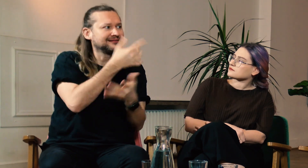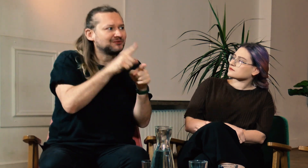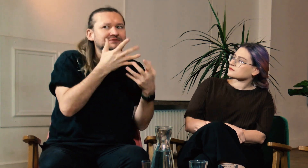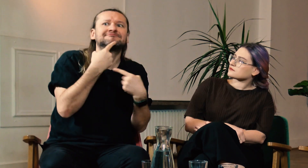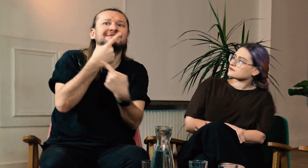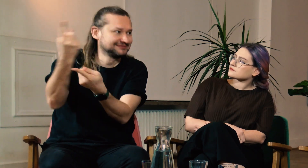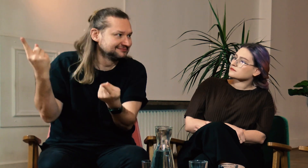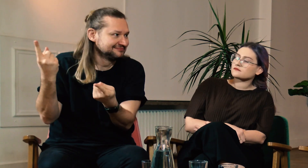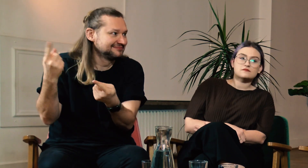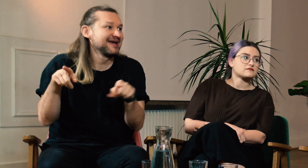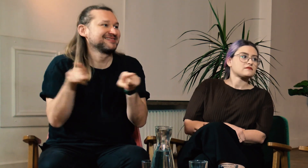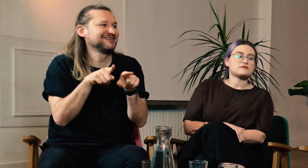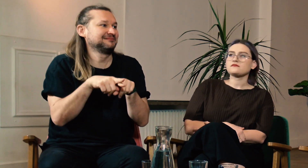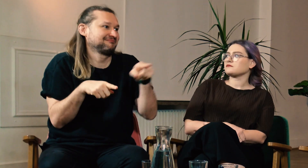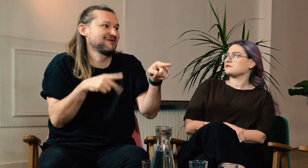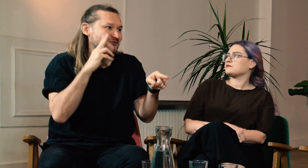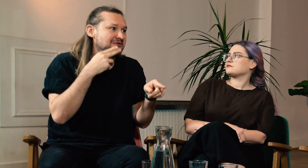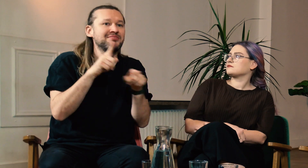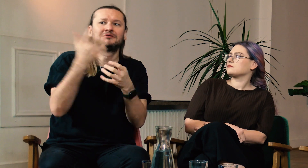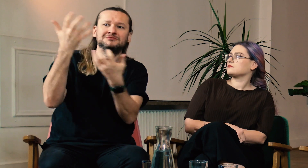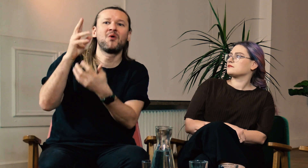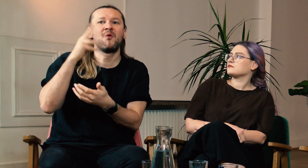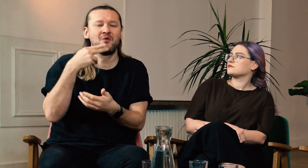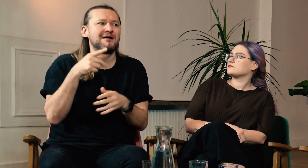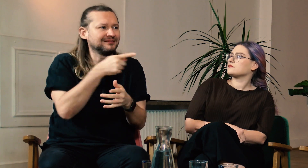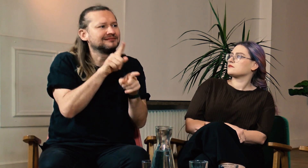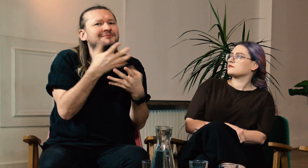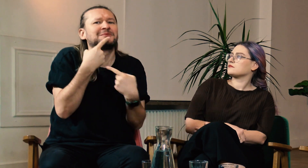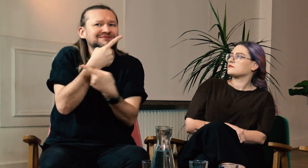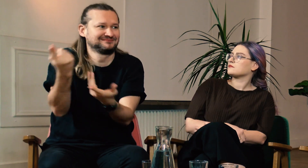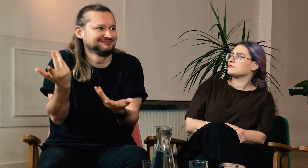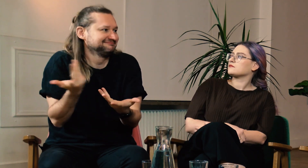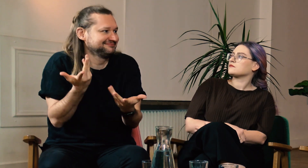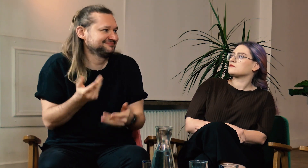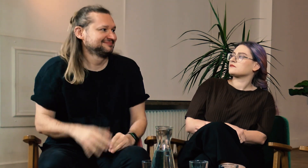Co chciałabyś im powiedzieć? A może oglądają nas g/Głusi. Marcinie co chciałbyś im przekazać?